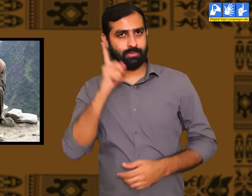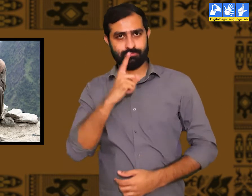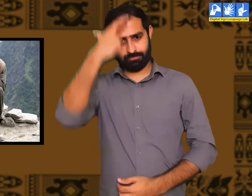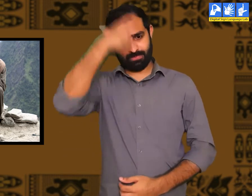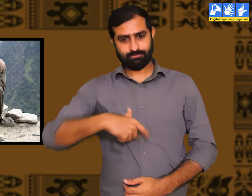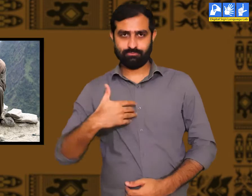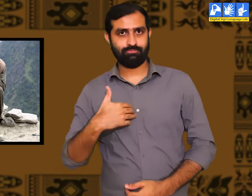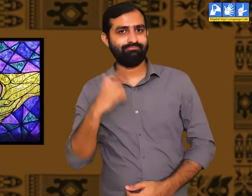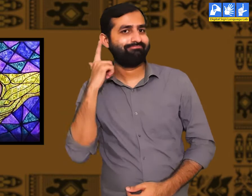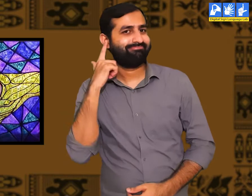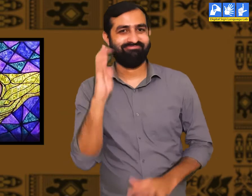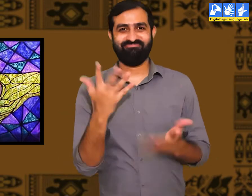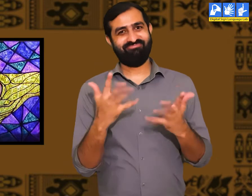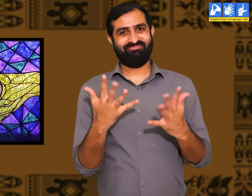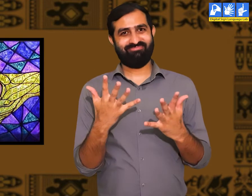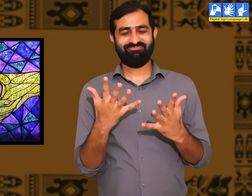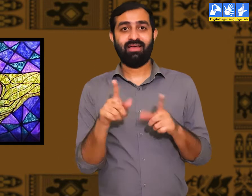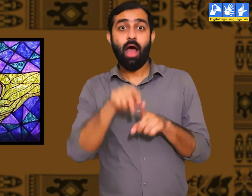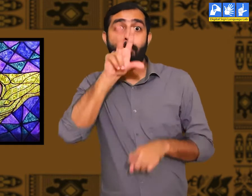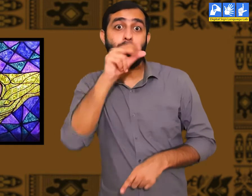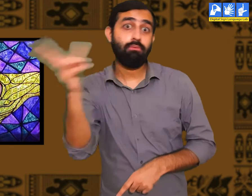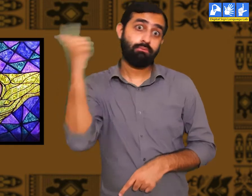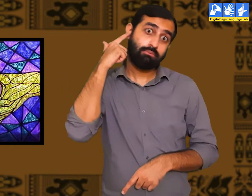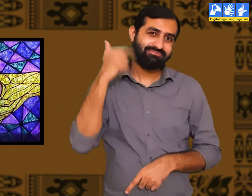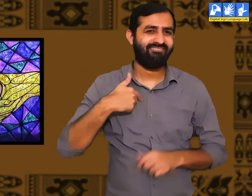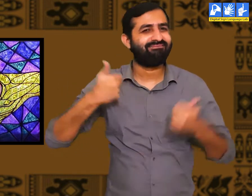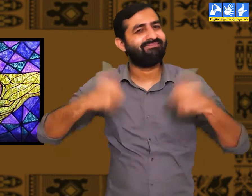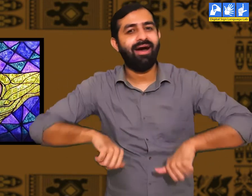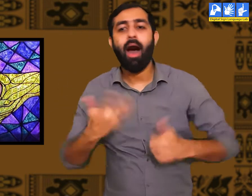क्योंकि वे लोग बधिर होते हैं इसलिए वे सुन नहीं पातें।